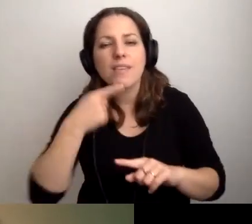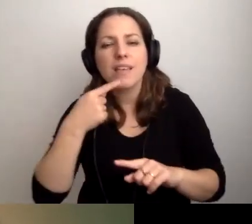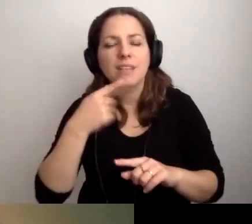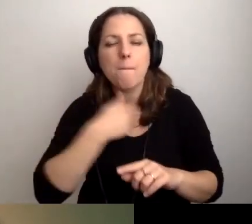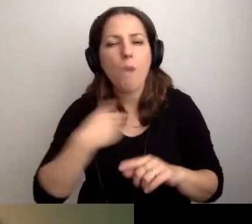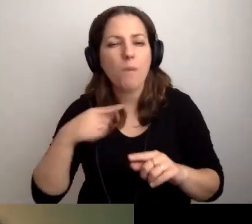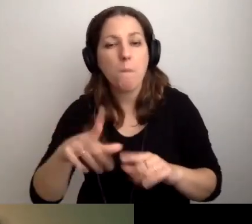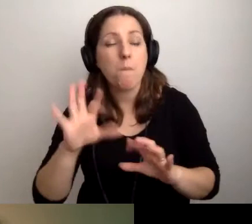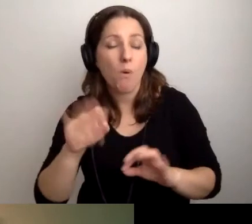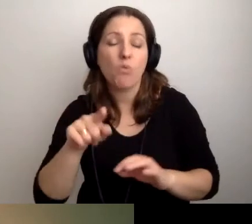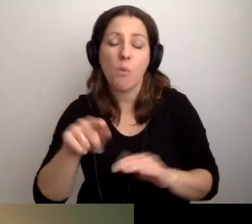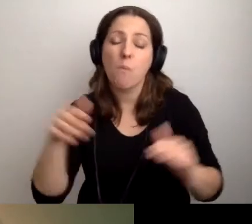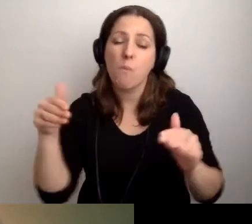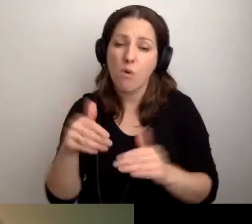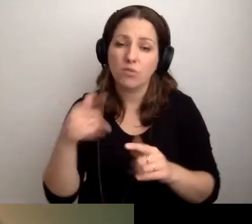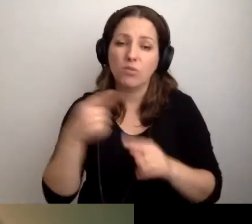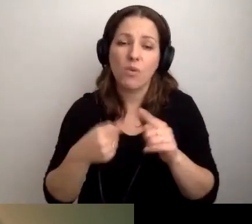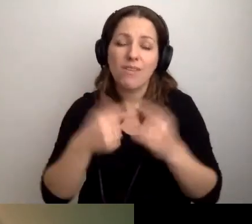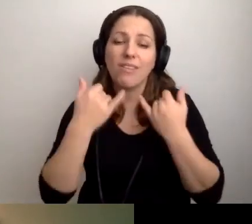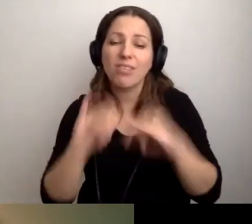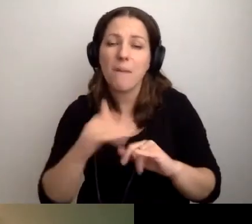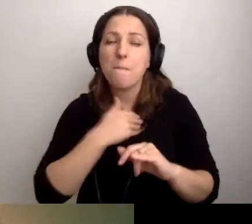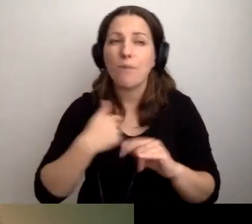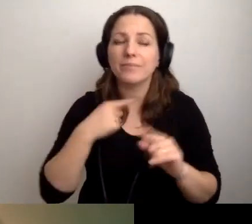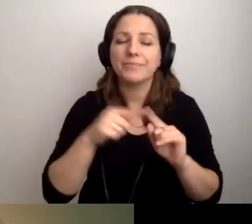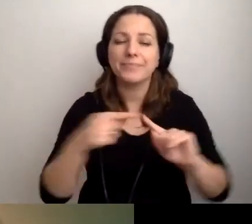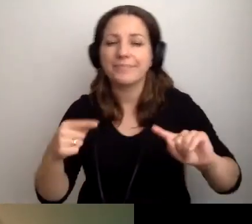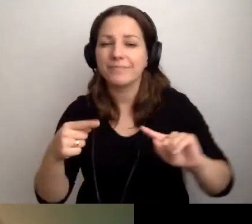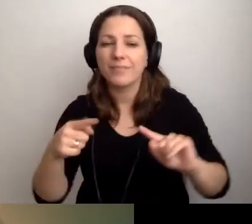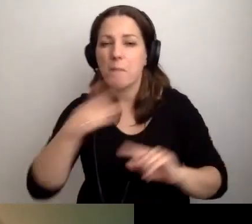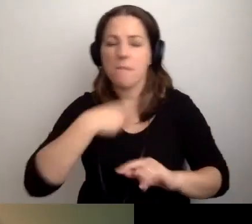To może być inna polszczyzna, do której nie jesteśmy przygotowani.